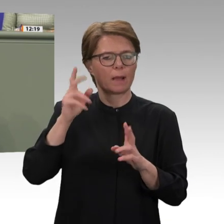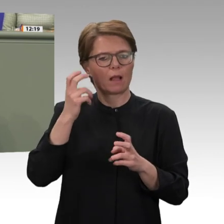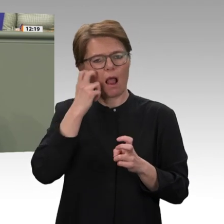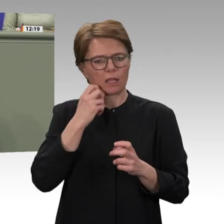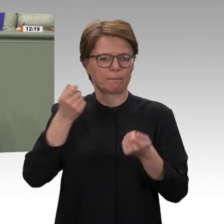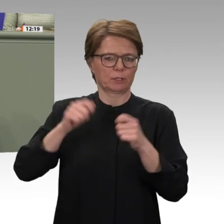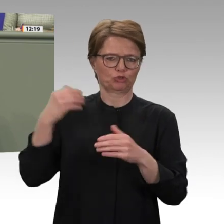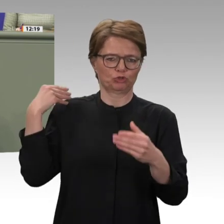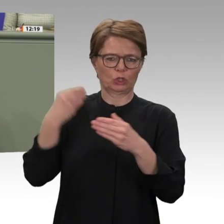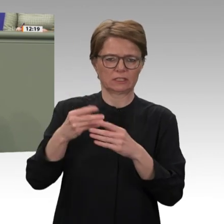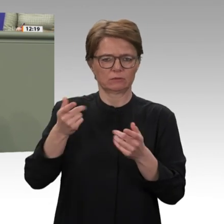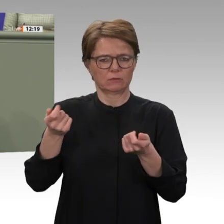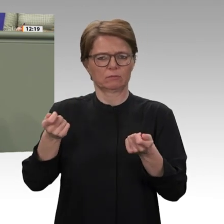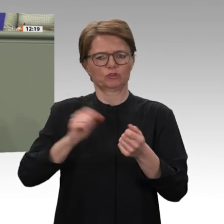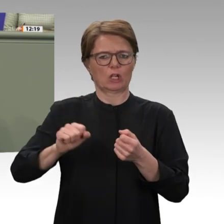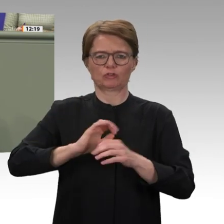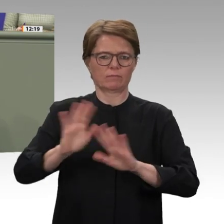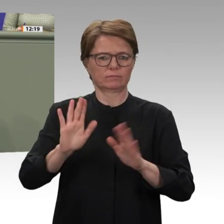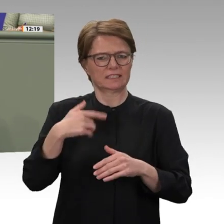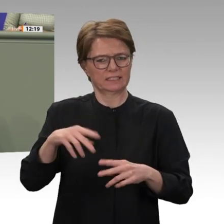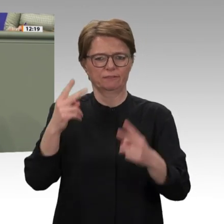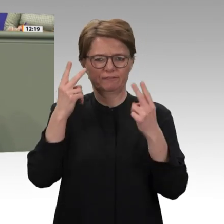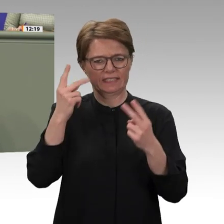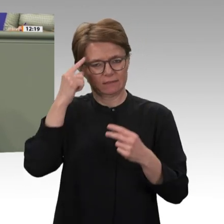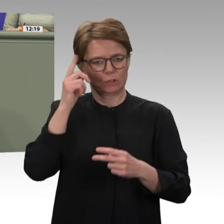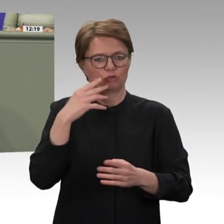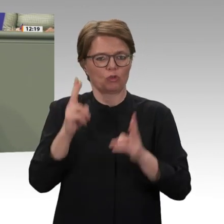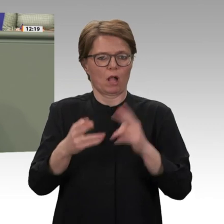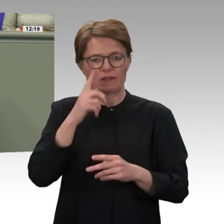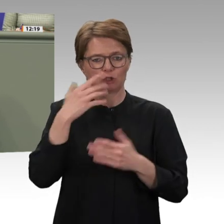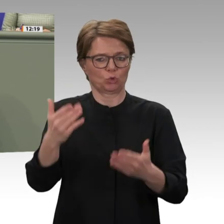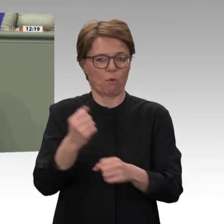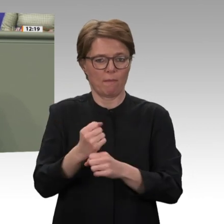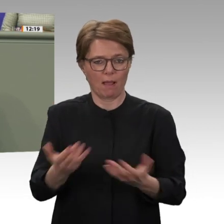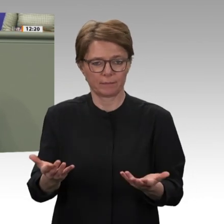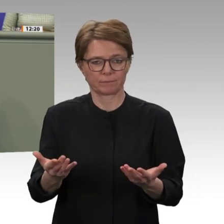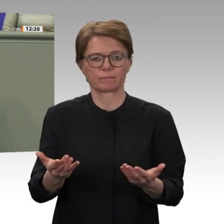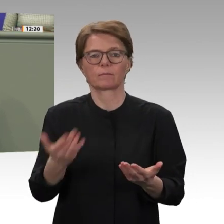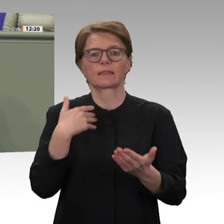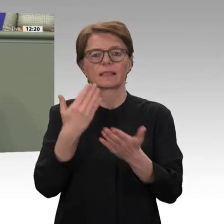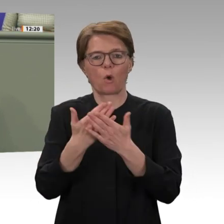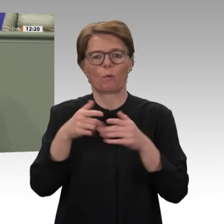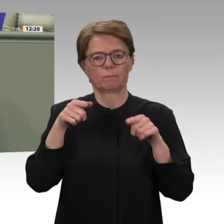generieren kann. Da es aber ganz offenkundig keine Strategie zur Vernetzung von Außen, Sicherheits- und Entwicklungspolitik gibt, werden